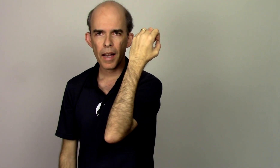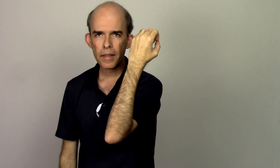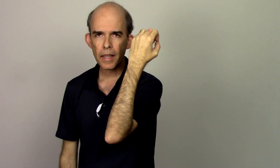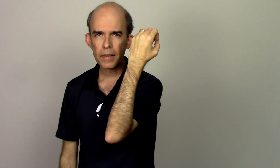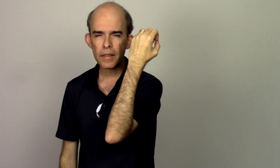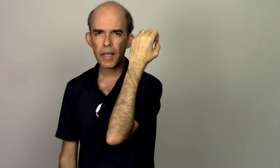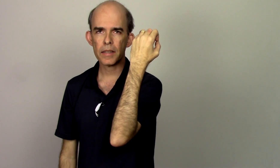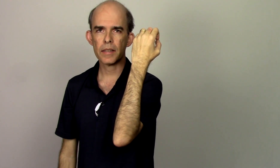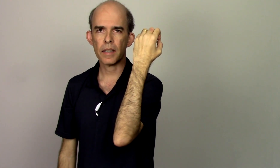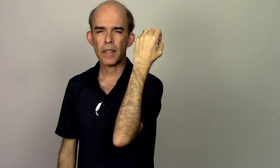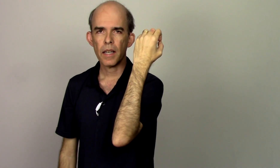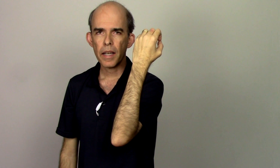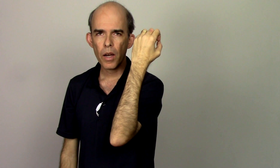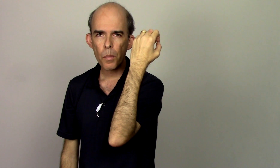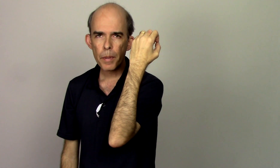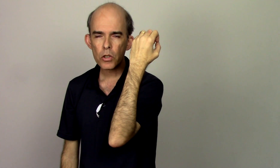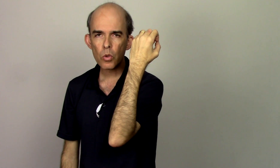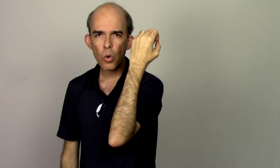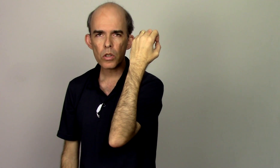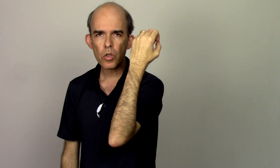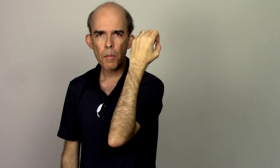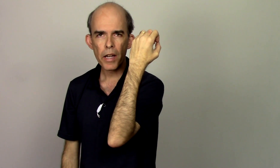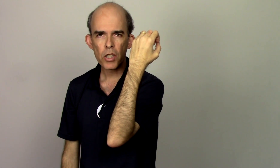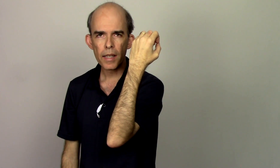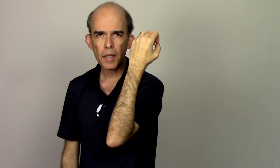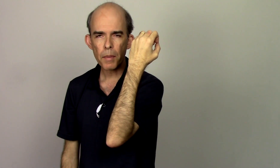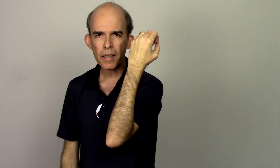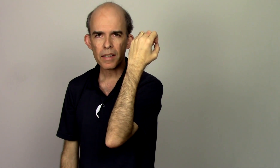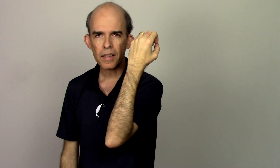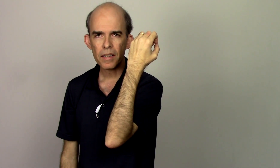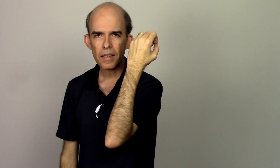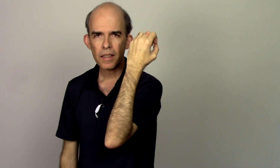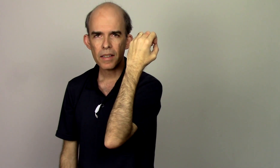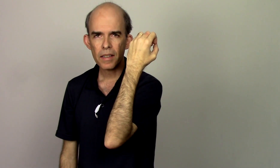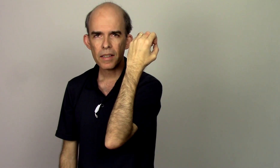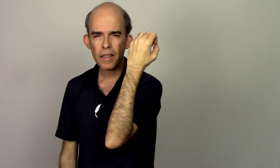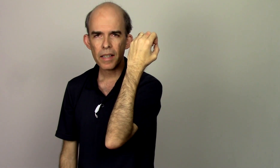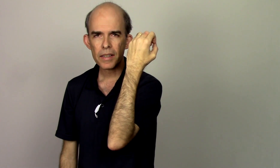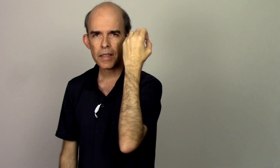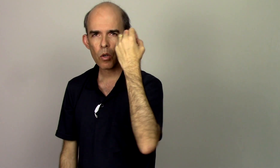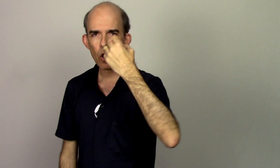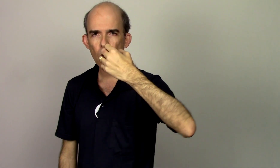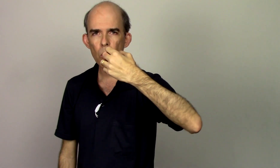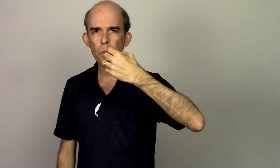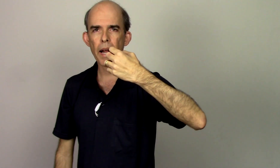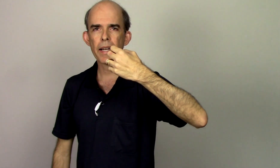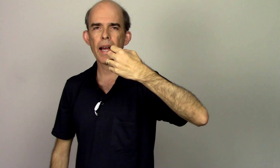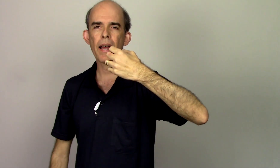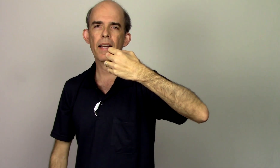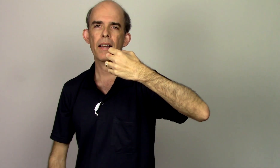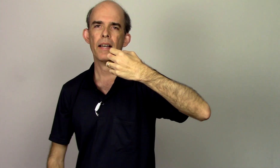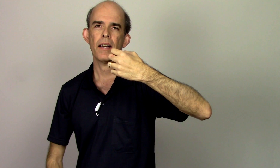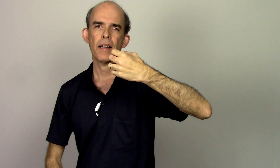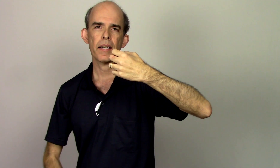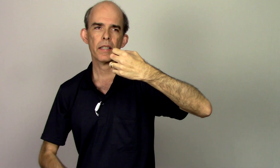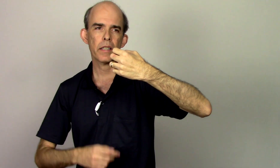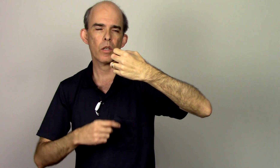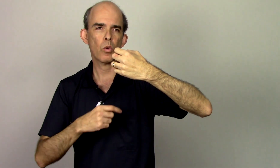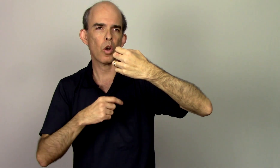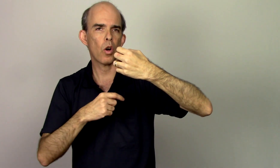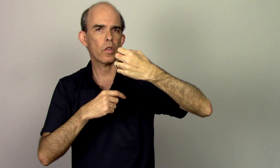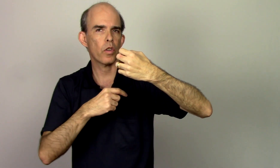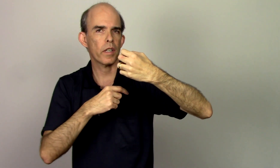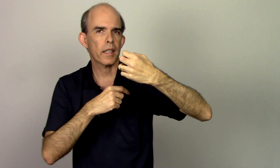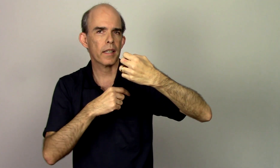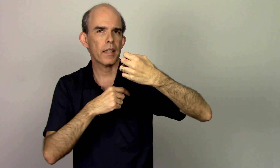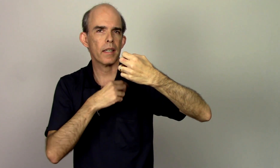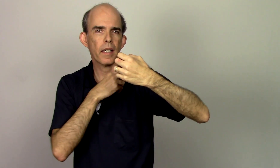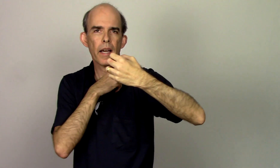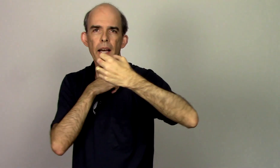a tendência é o pescoço abaixar também se eu coloco pra cá e eu coloco aqui a